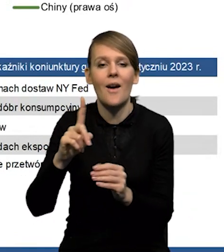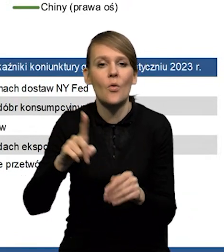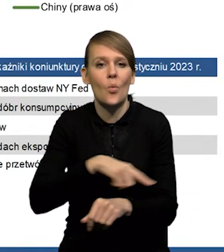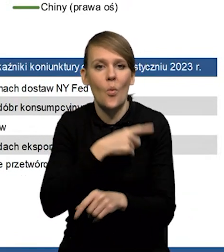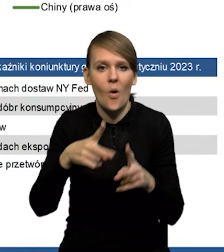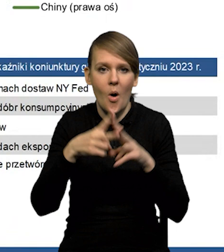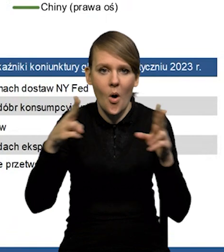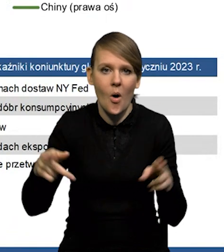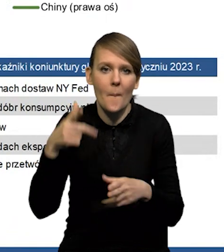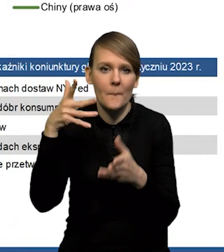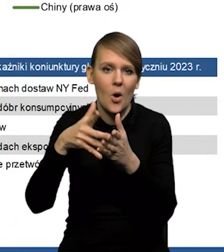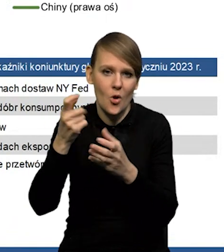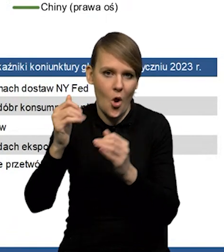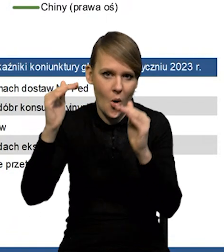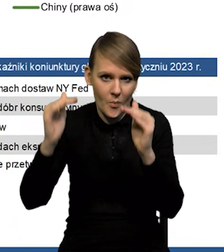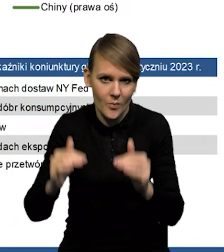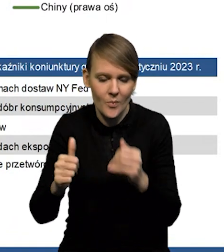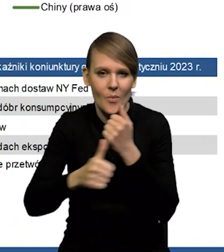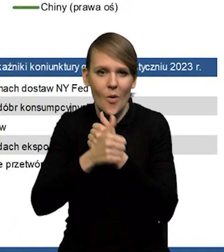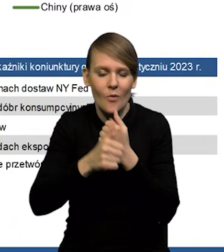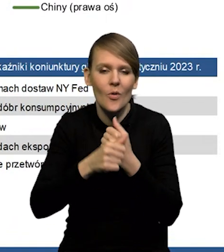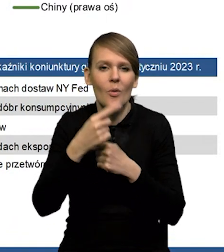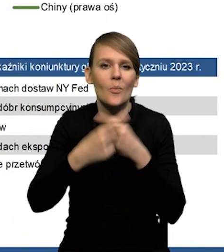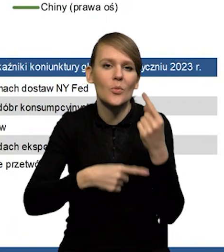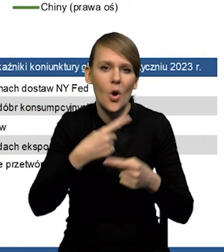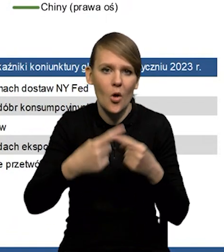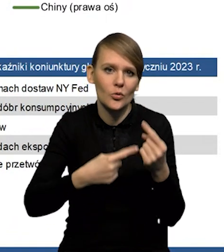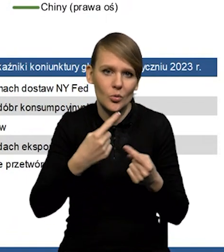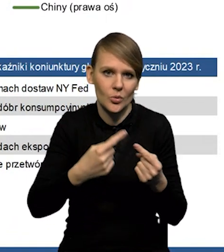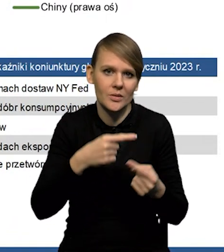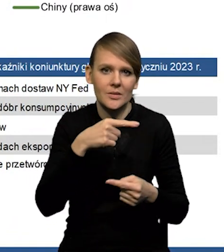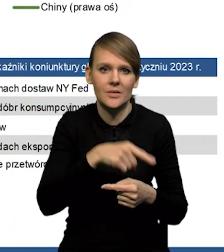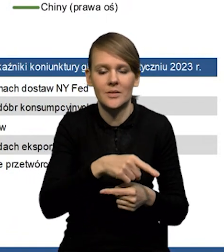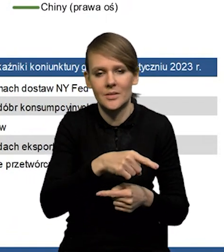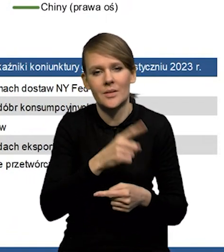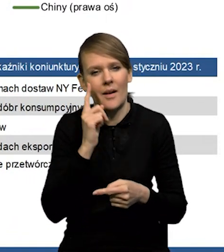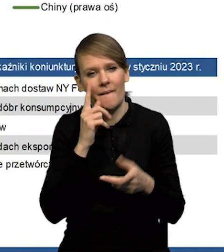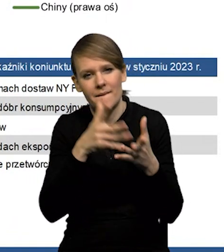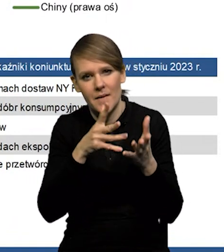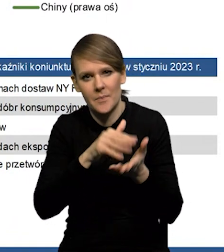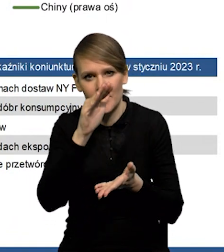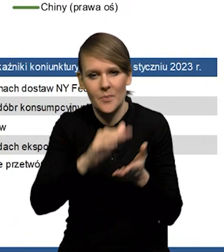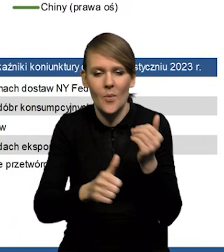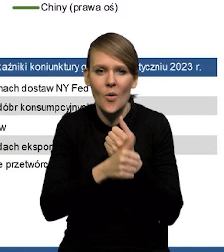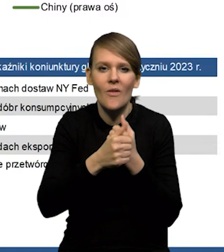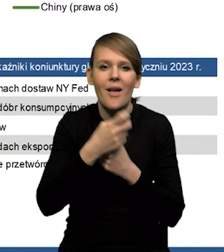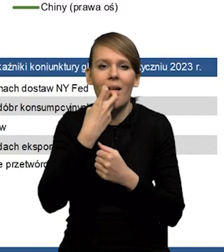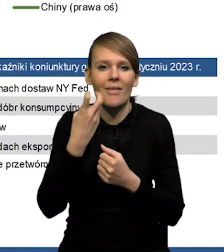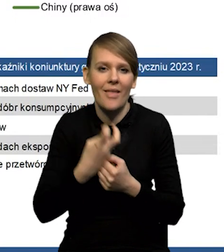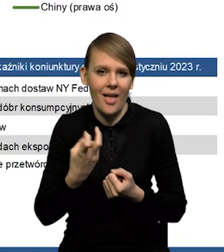trochę obniżyliśmy prognozy dla strefy euro ze względu na obniżenie produktu potencjalnego, z uwagi na wyższe ceny energii.